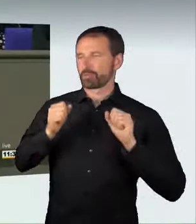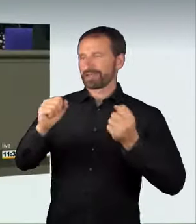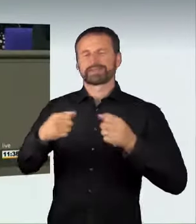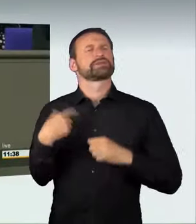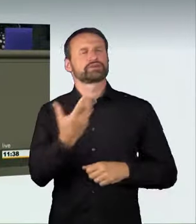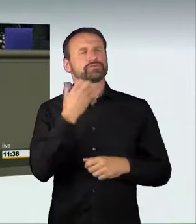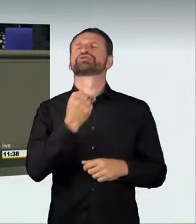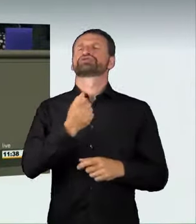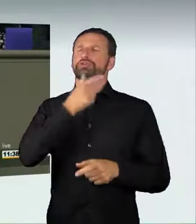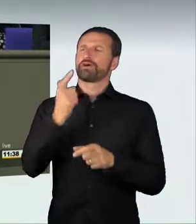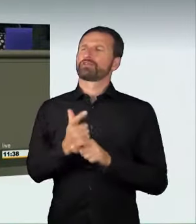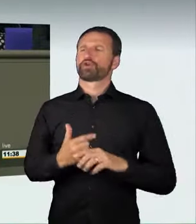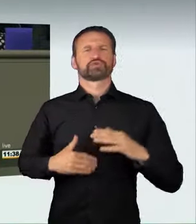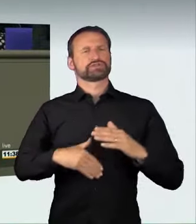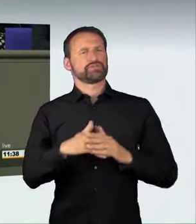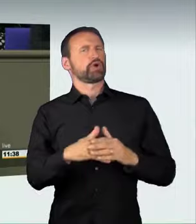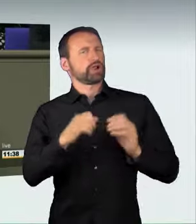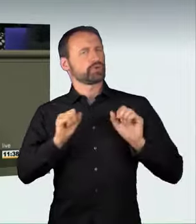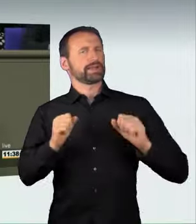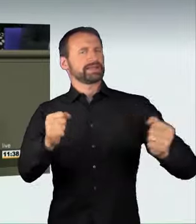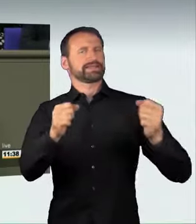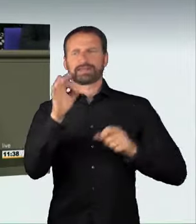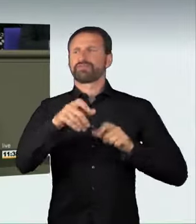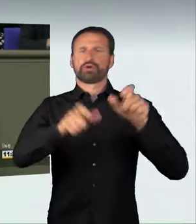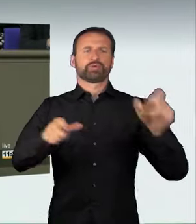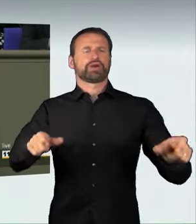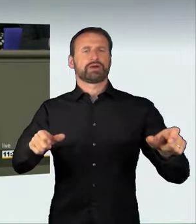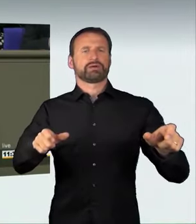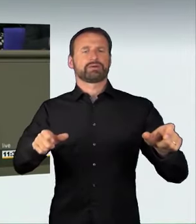für die Bürger haben. Aber das geht nur mit Rücksicht